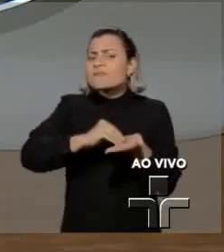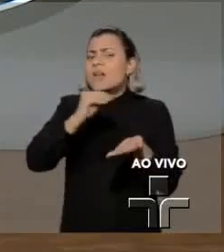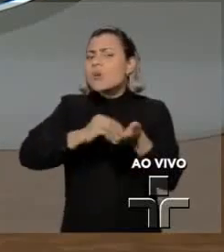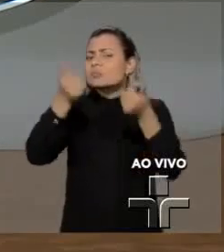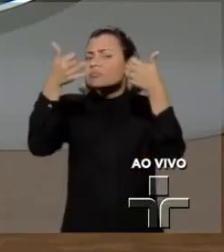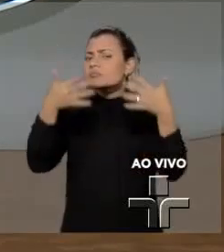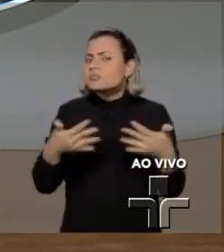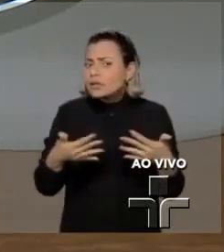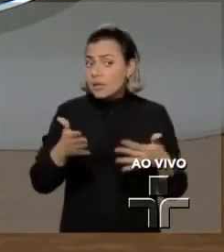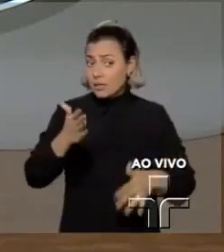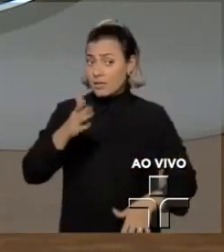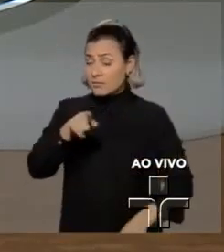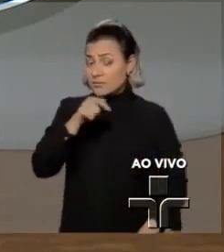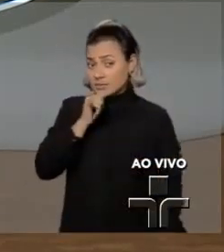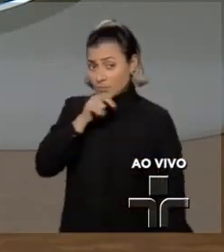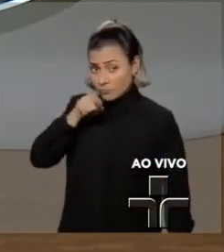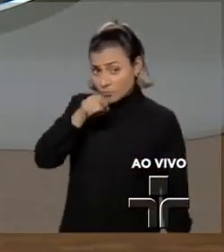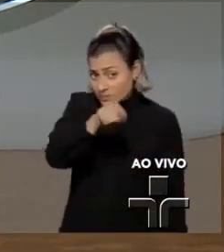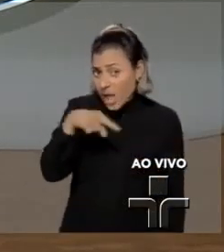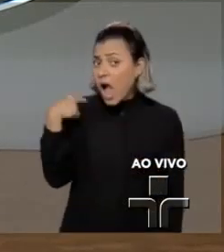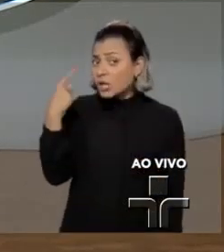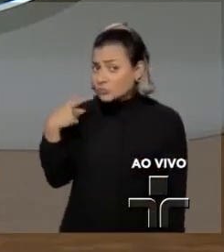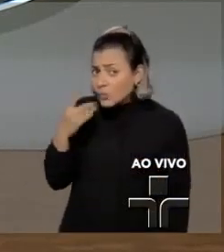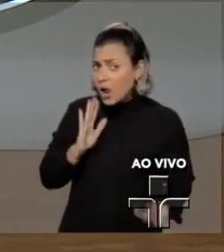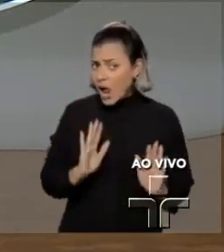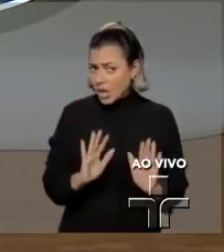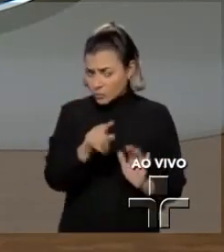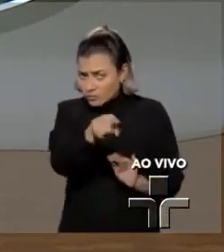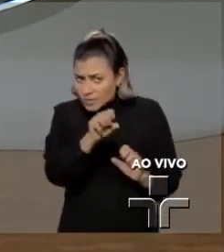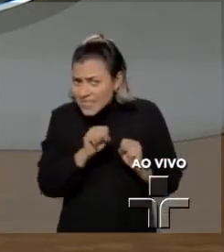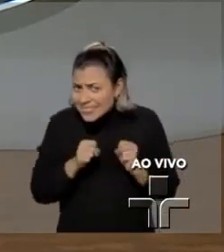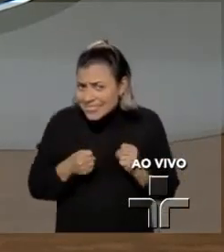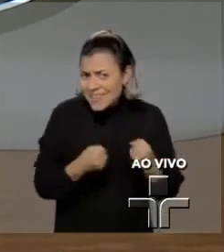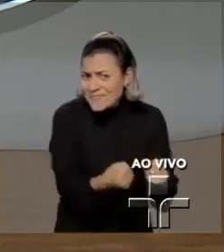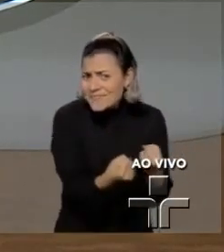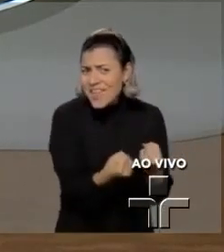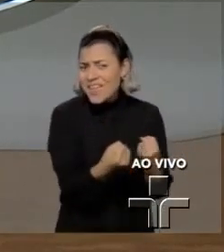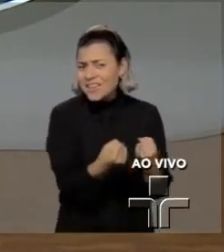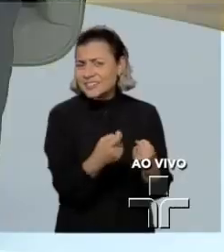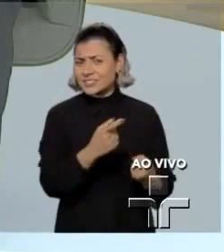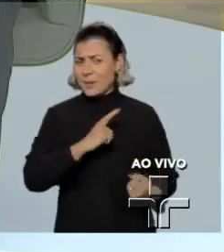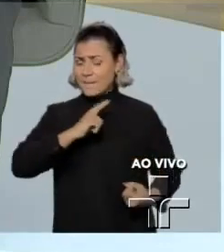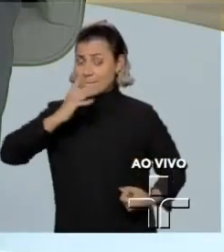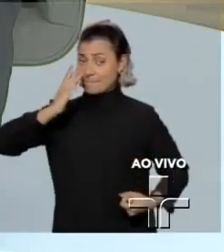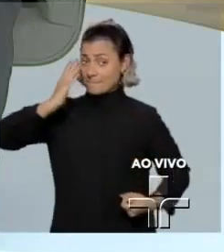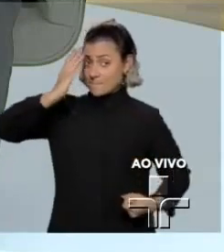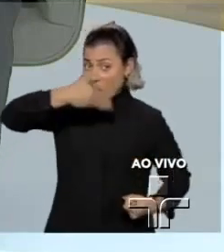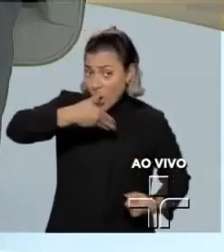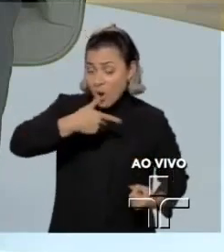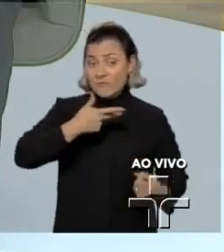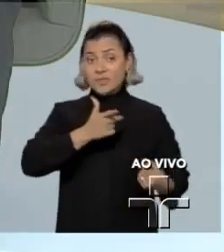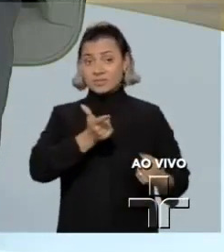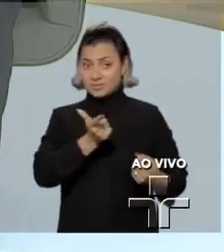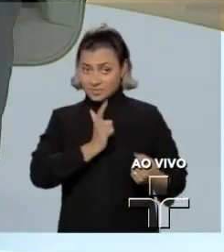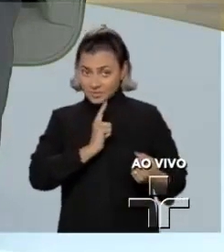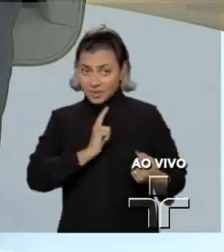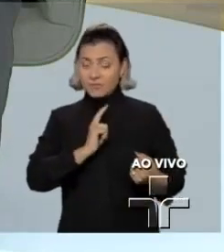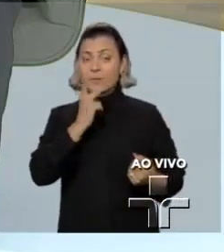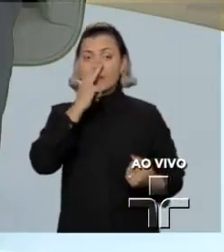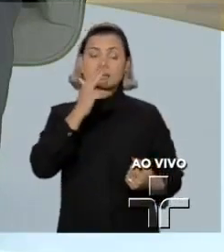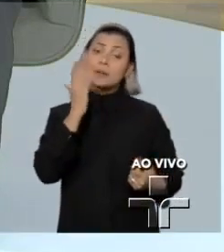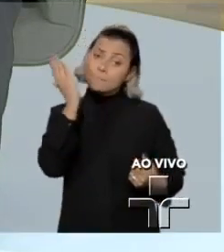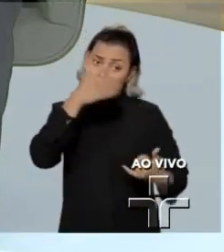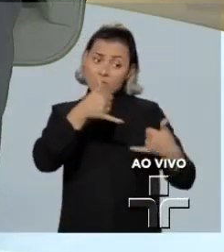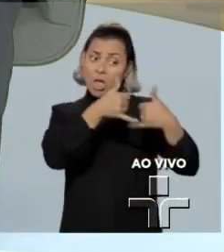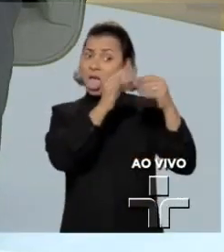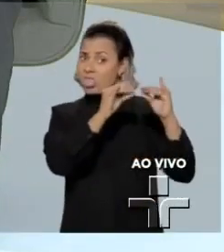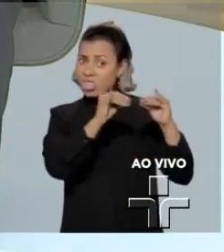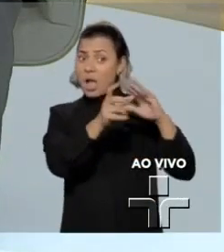Como advogado, o senhor defende que provas obtidas ilegalmente, ou seja, que conversas